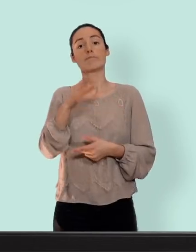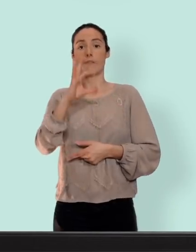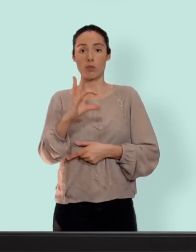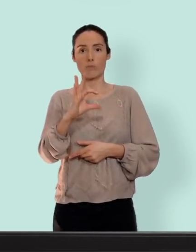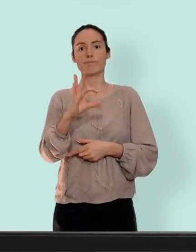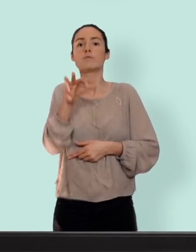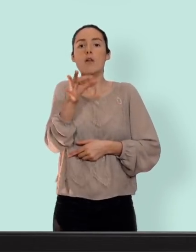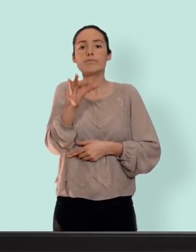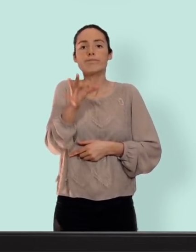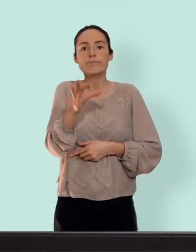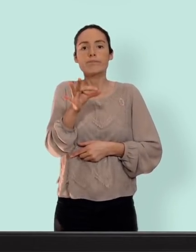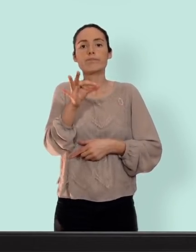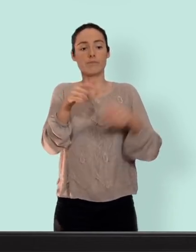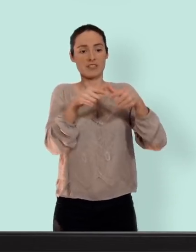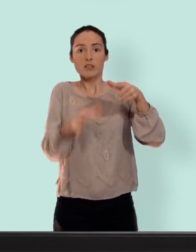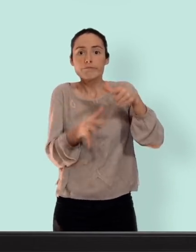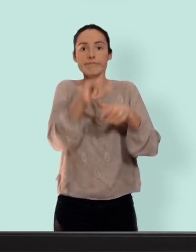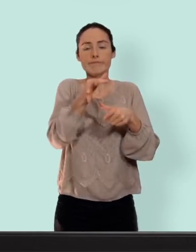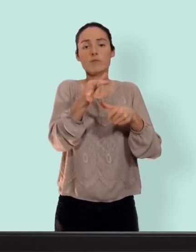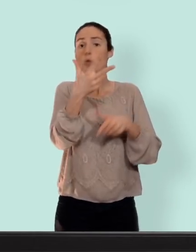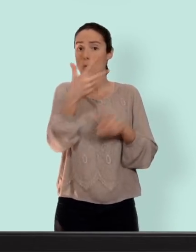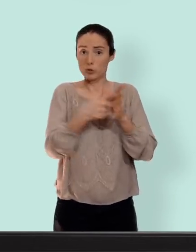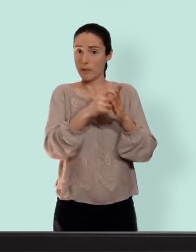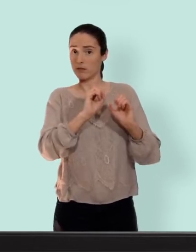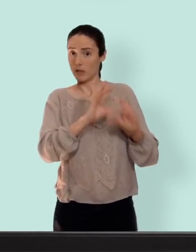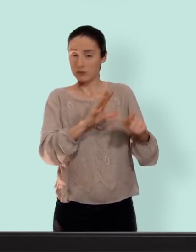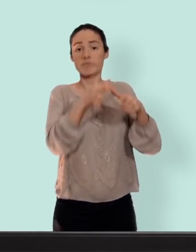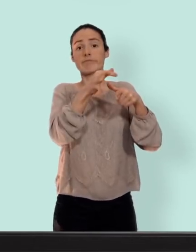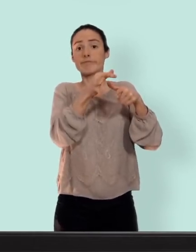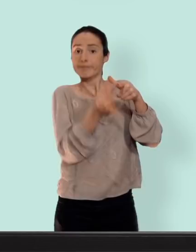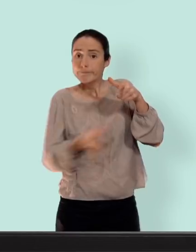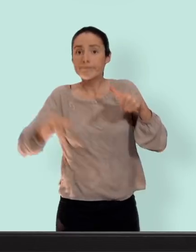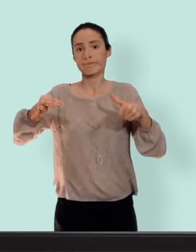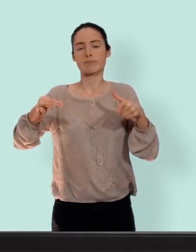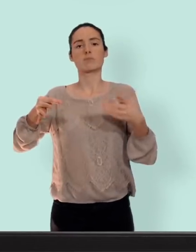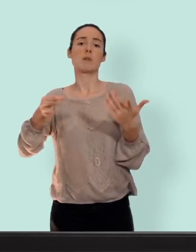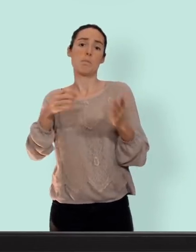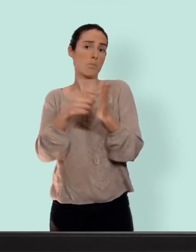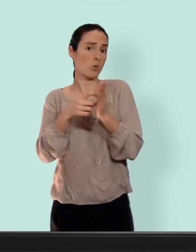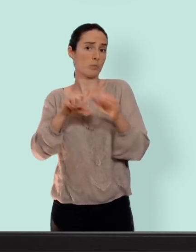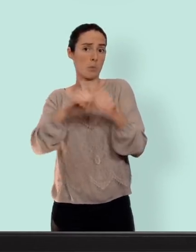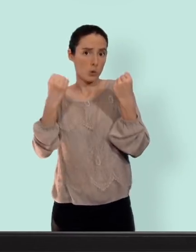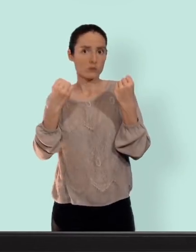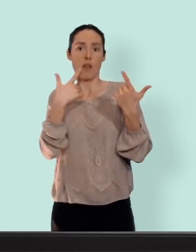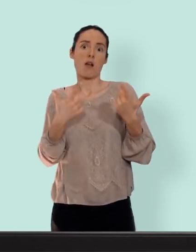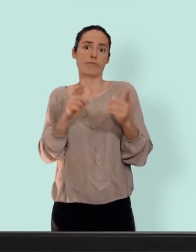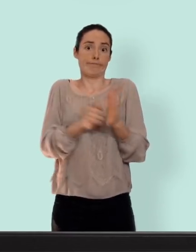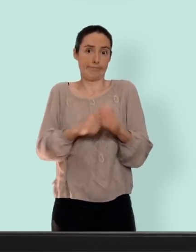introduire au fond du vagin on va l'y laisser trois semaines on le retire on a une semaine de pause pendant laquelle vient le saignement... ou encore le